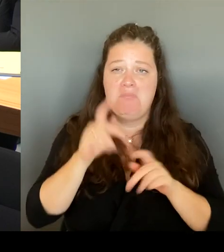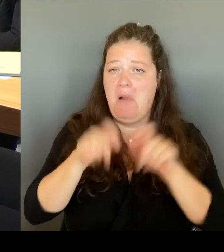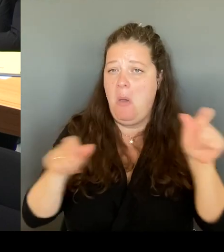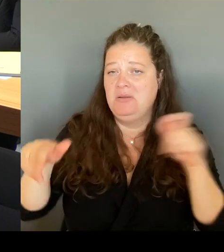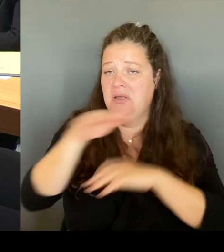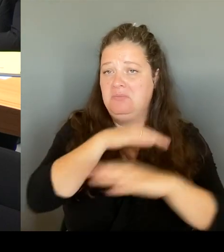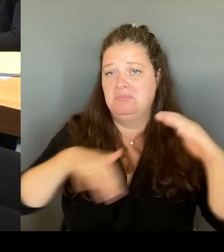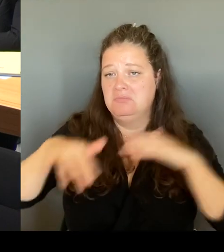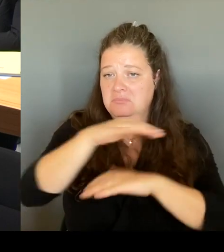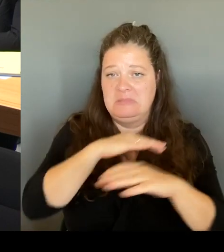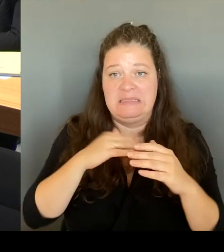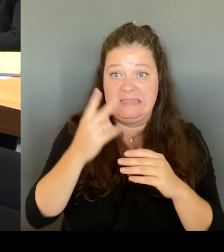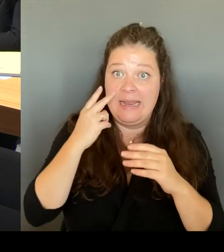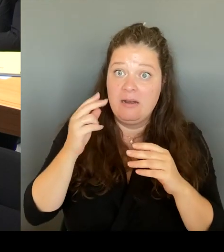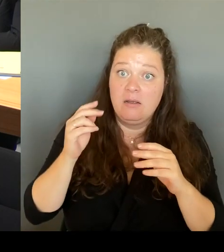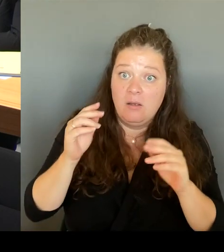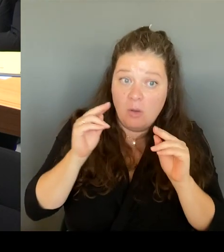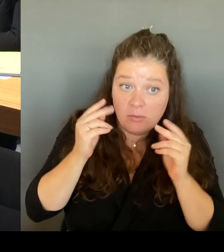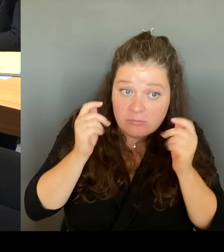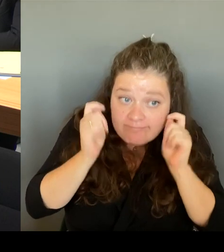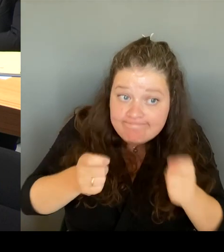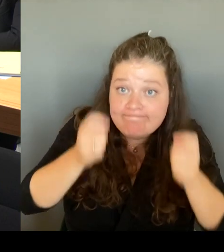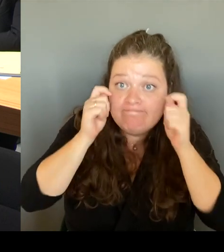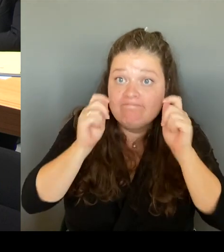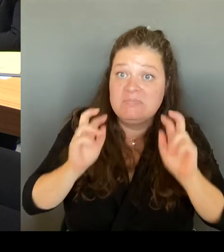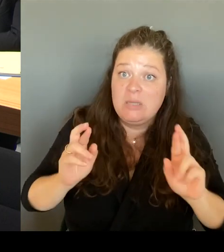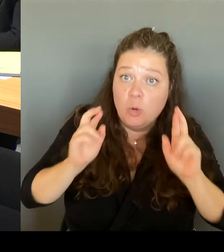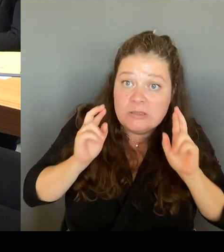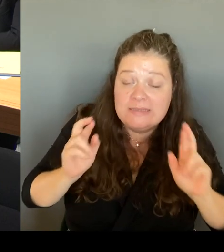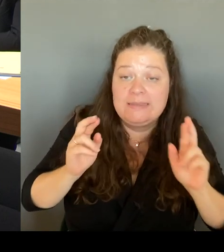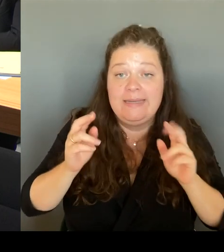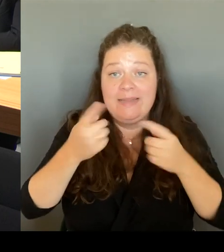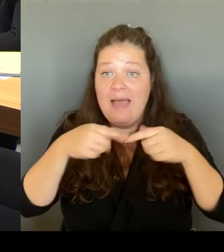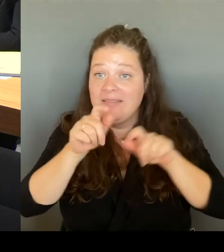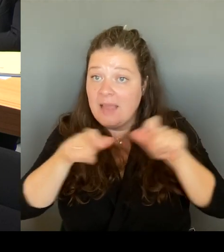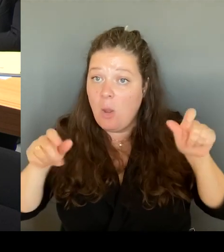Nutzern des Parks. Und deshalb ist es sehr, sehr wichtig,